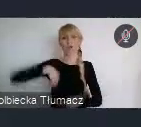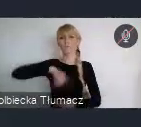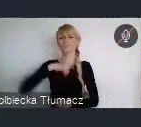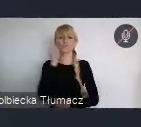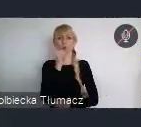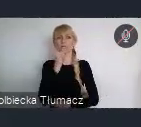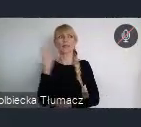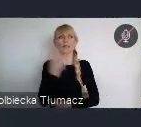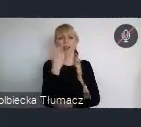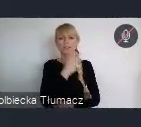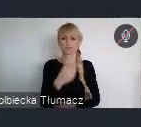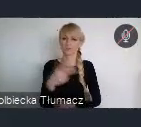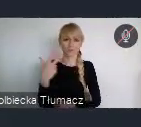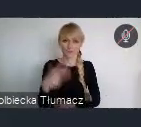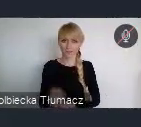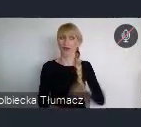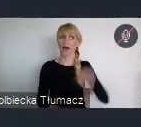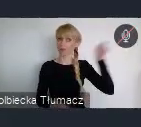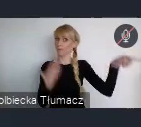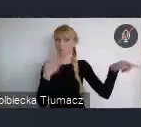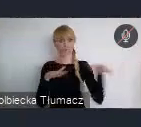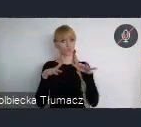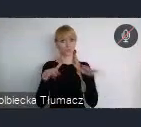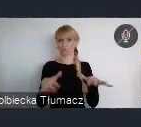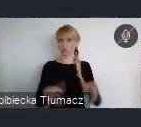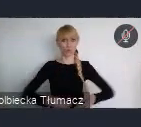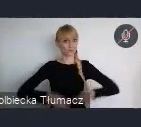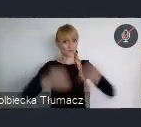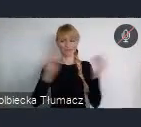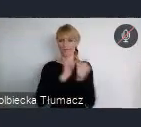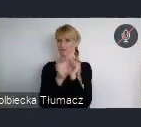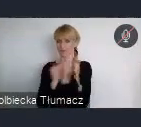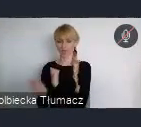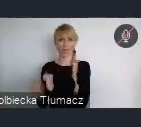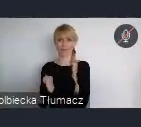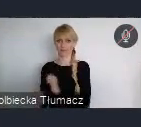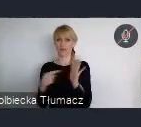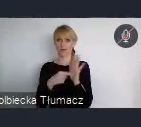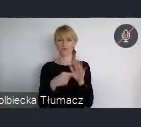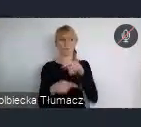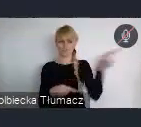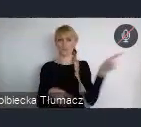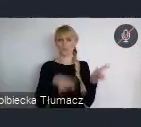A tam też bardzo dużo się zmienia, bardzo dużo się dzieje. I to jest chyba ten jeden aspekt. Drugi natomiast, to jest to co my możemy,